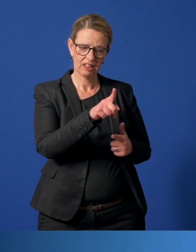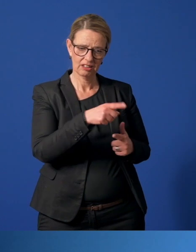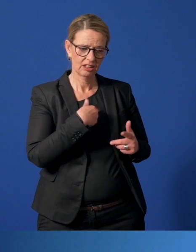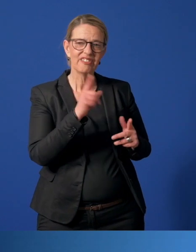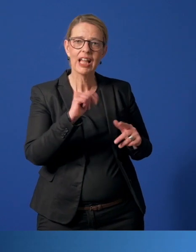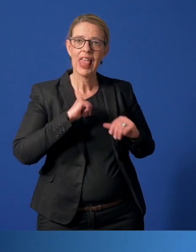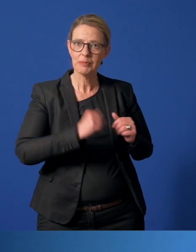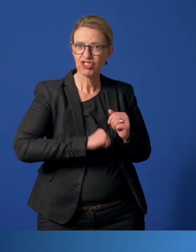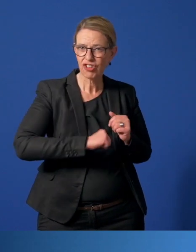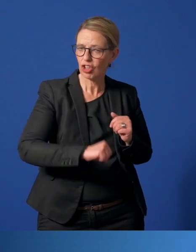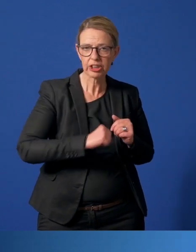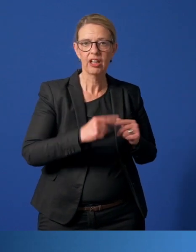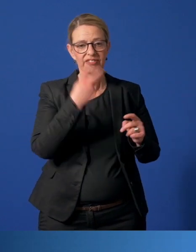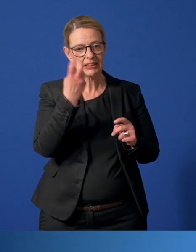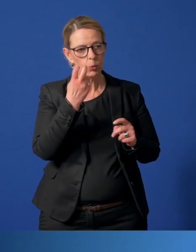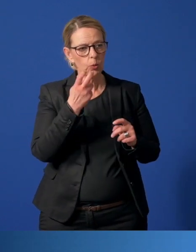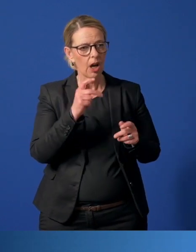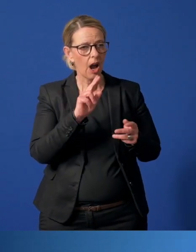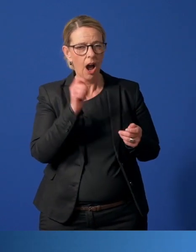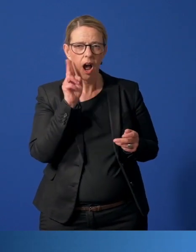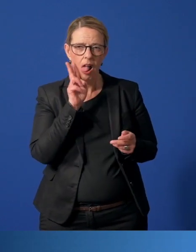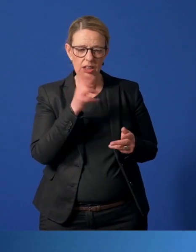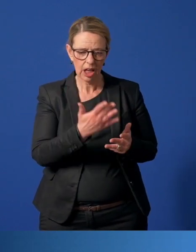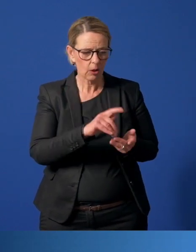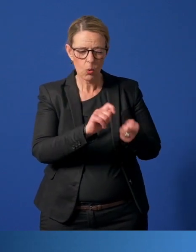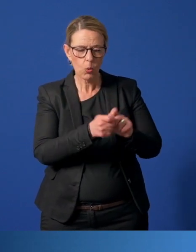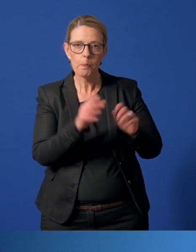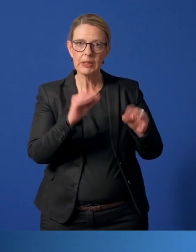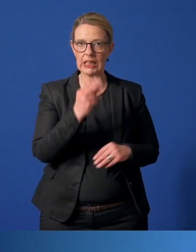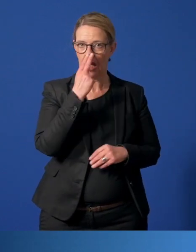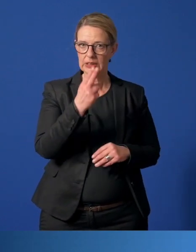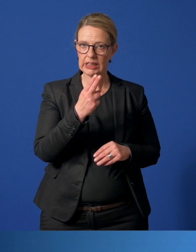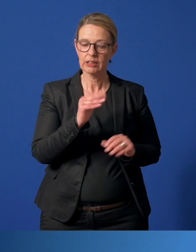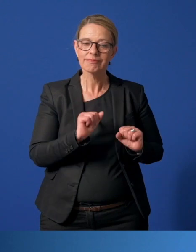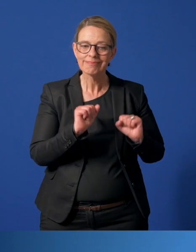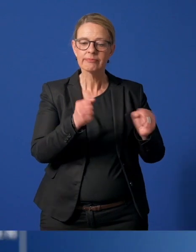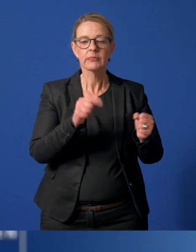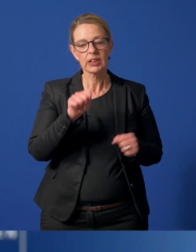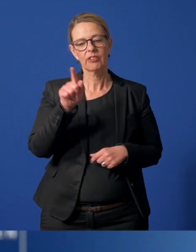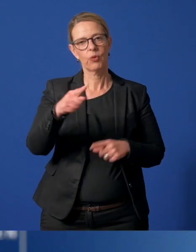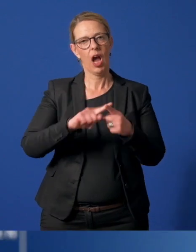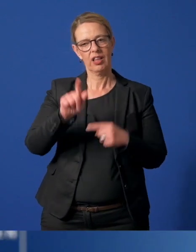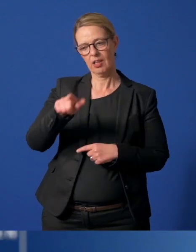Entschleunigung und den veränderten Alltag bewusst, sich für andere einzusetzen.